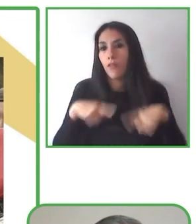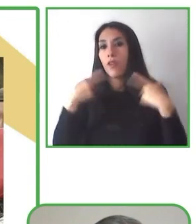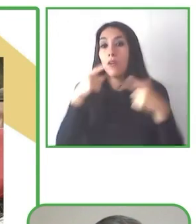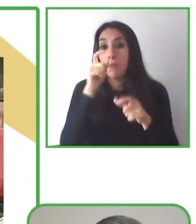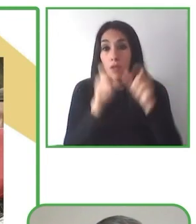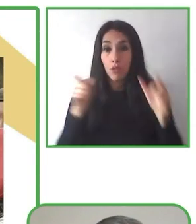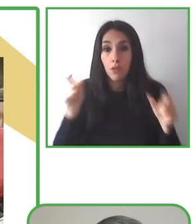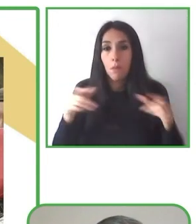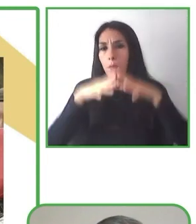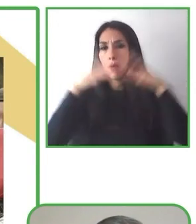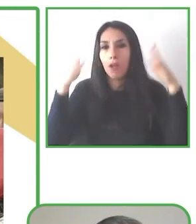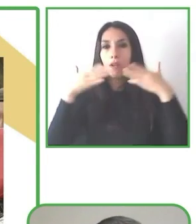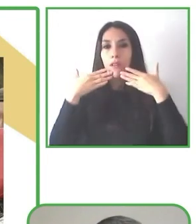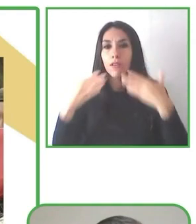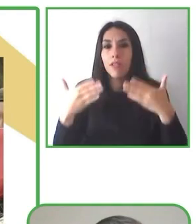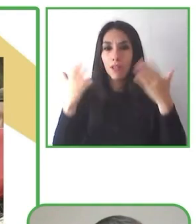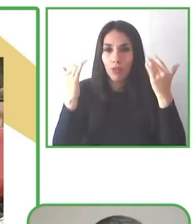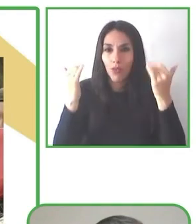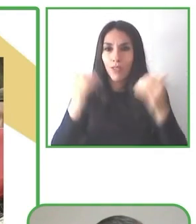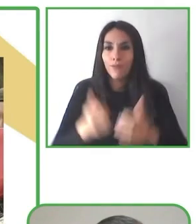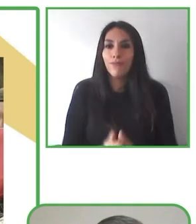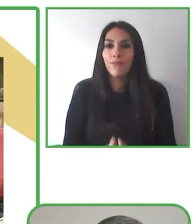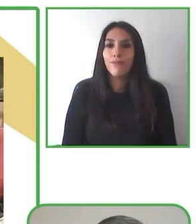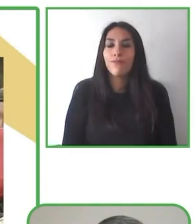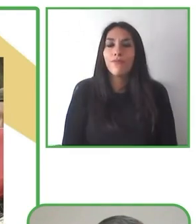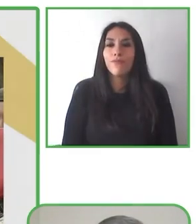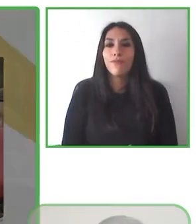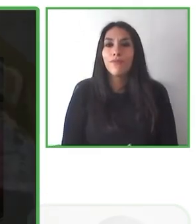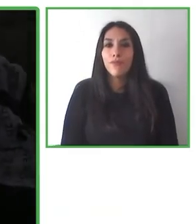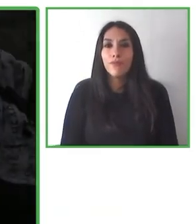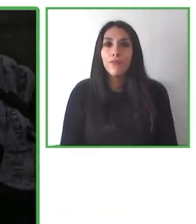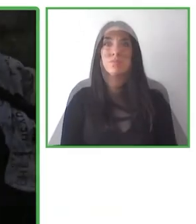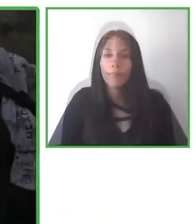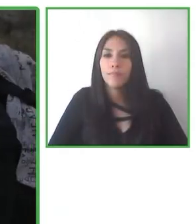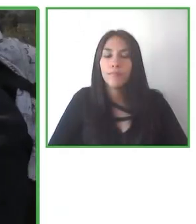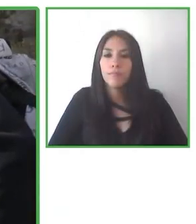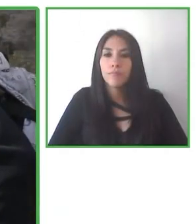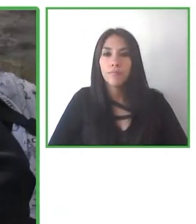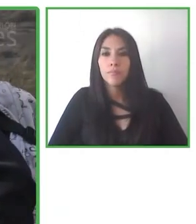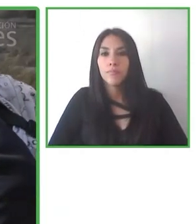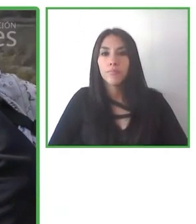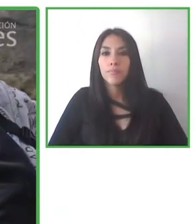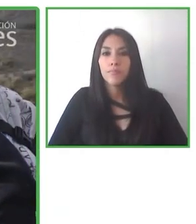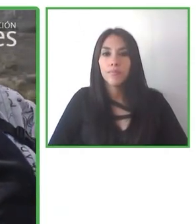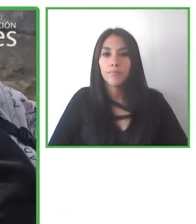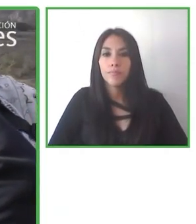ese tipo de capacitación que trabajen con nosotros en el desarrollo del turismo